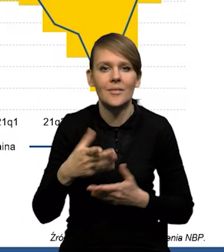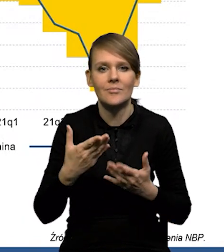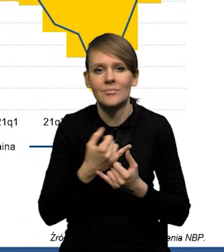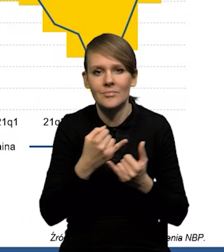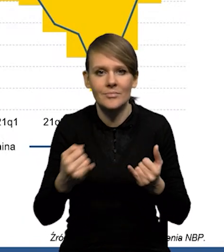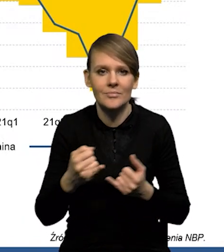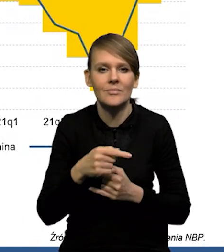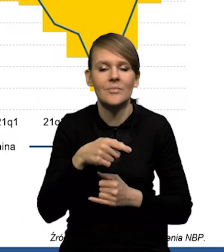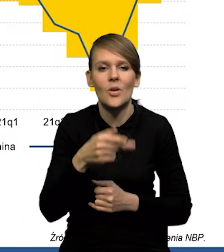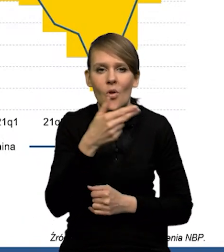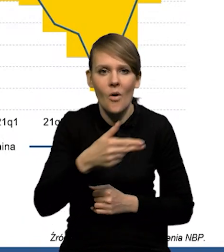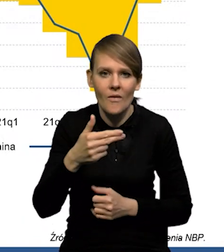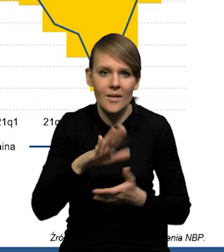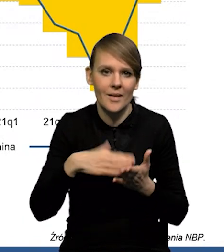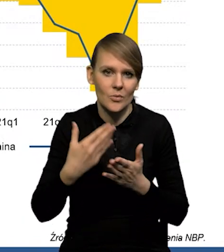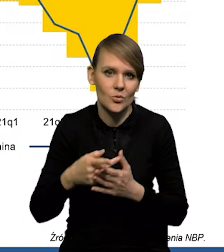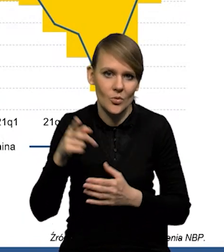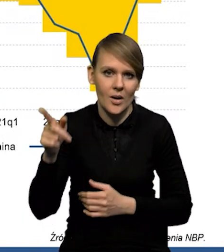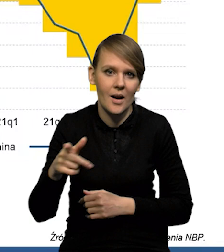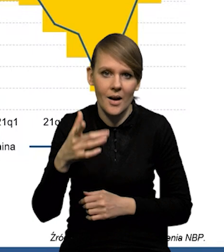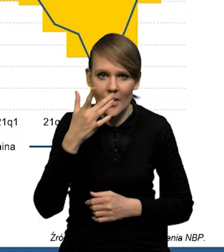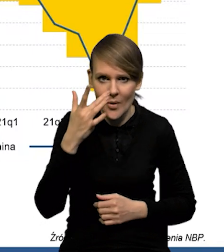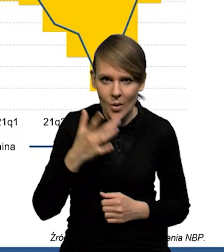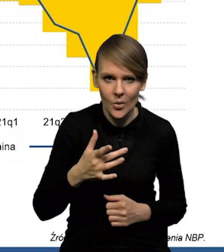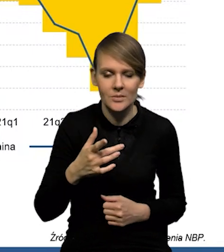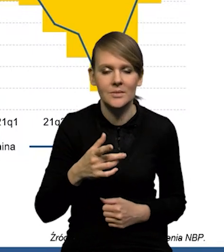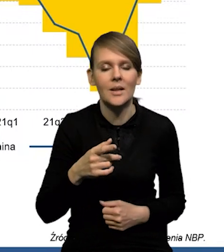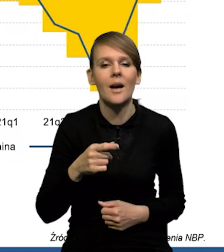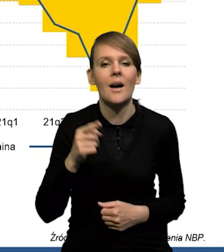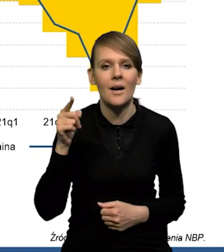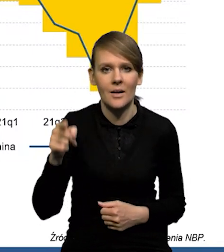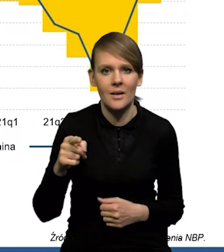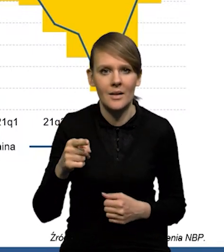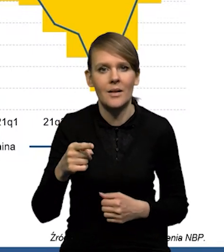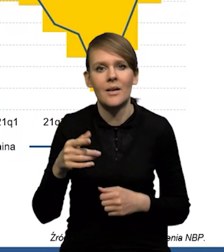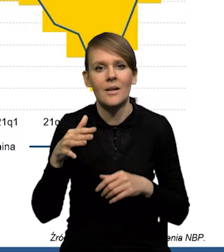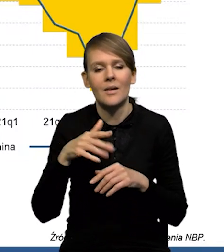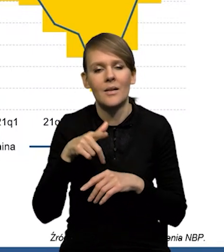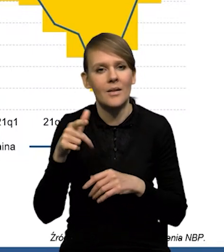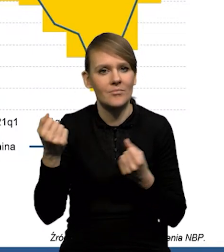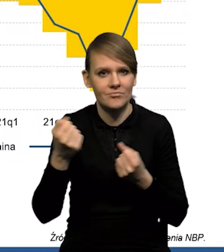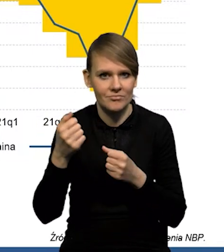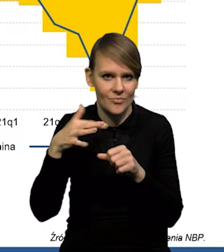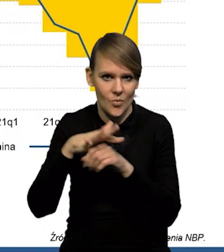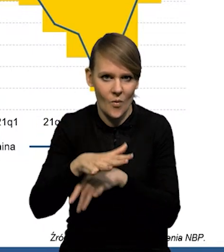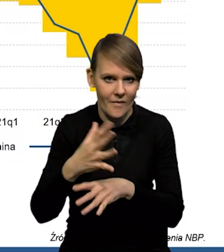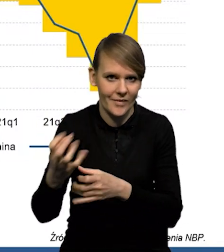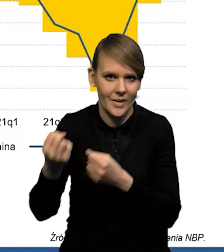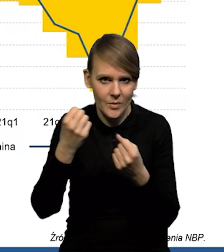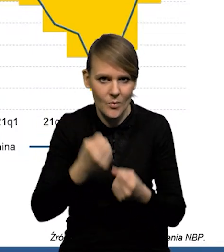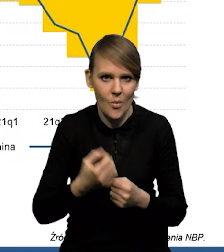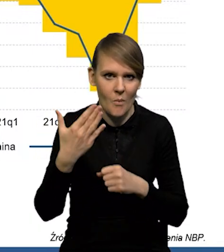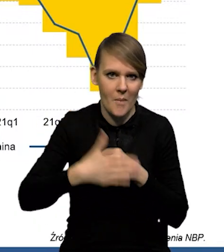no to ono oczywiście w przypadku Rosji jest pod dużym wpływem importu surowców i też cen tego importu.